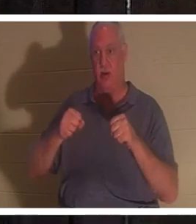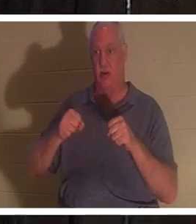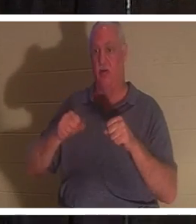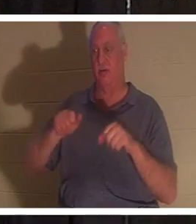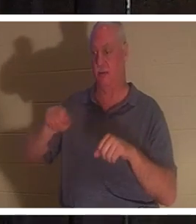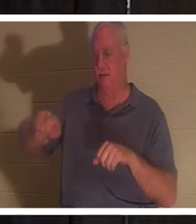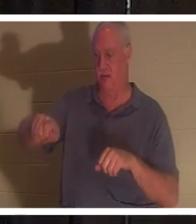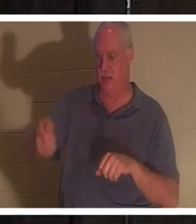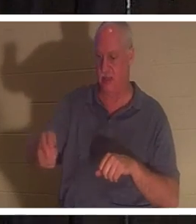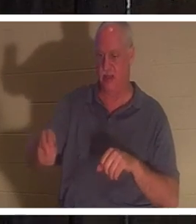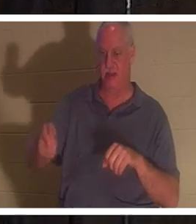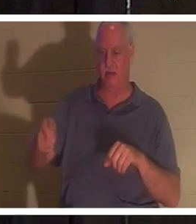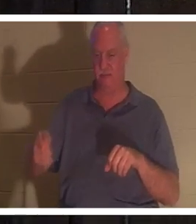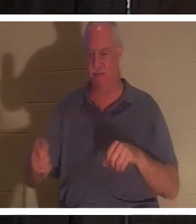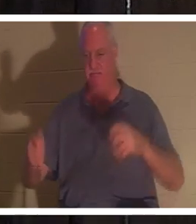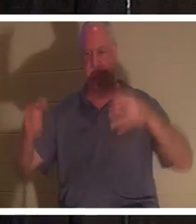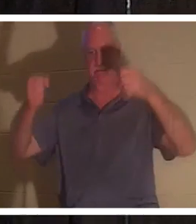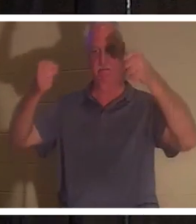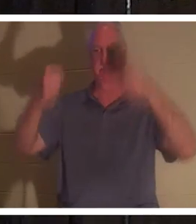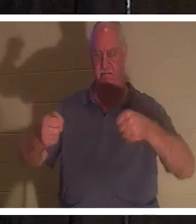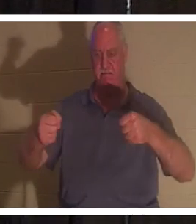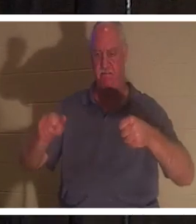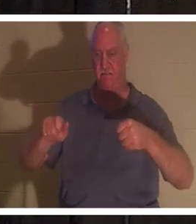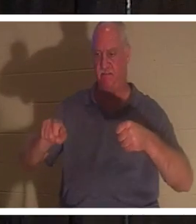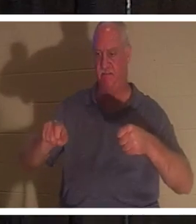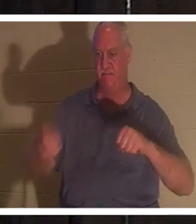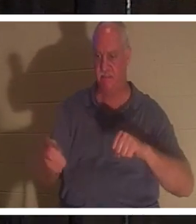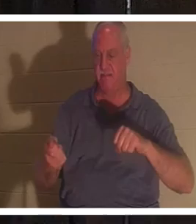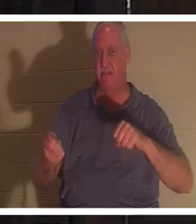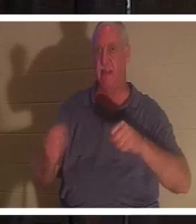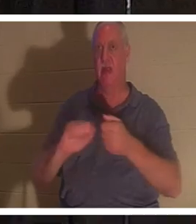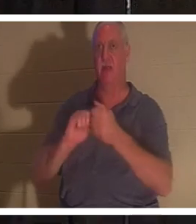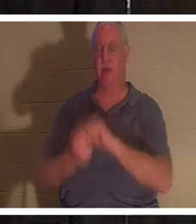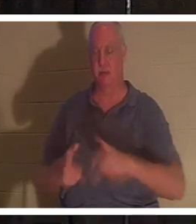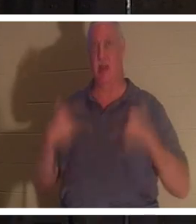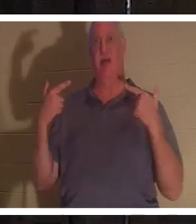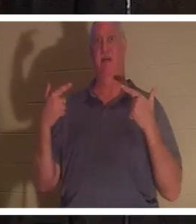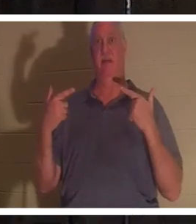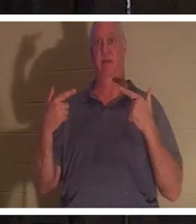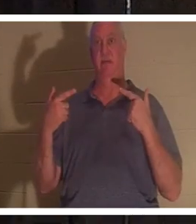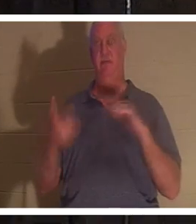핸들에 손을 얹으면 갑자기 차가 살아납니다. 하지만 내가